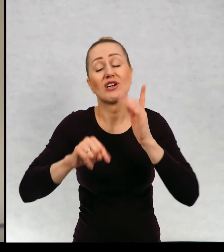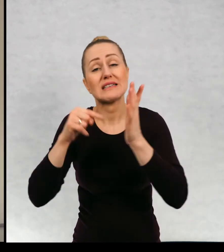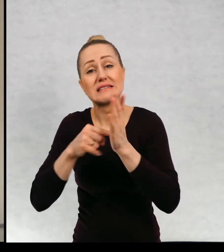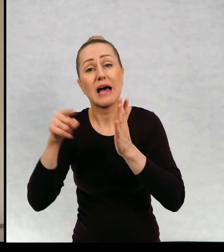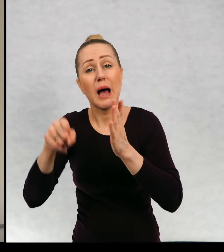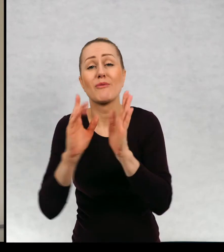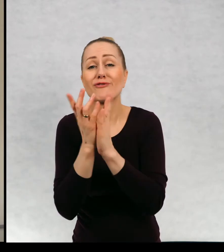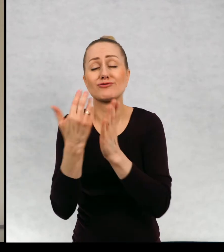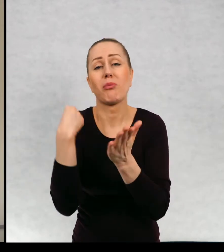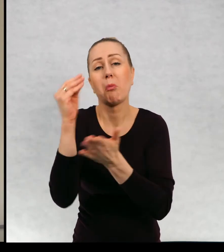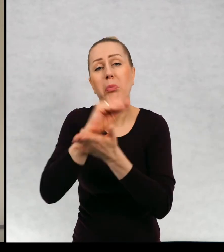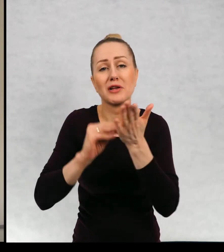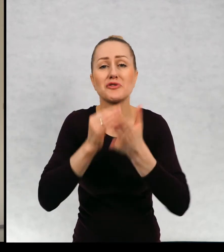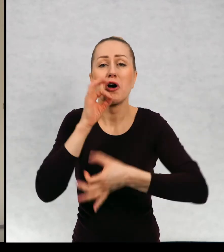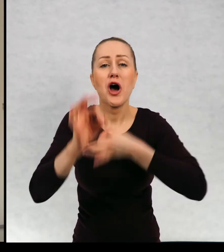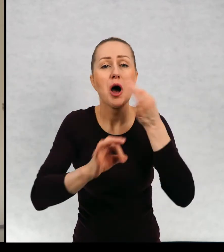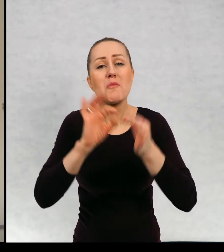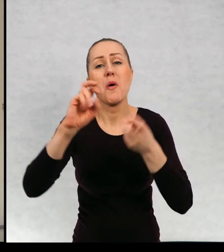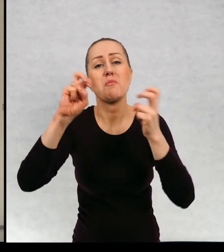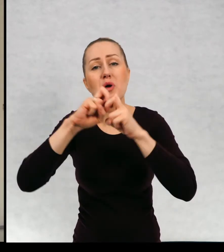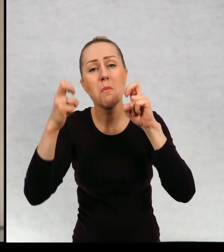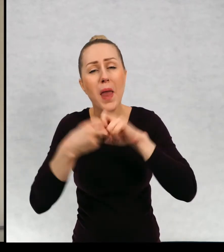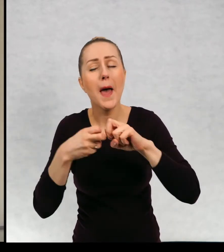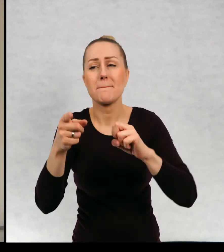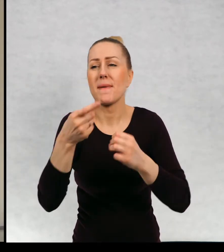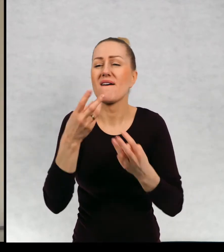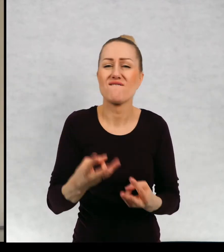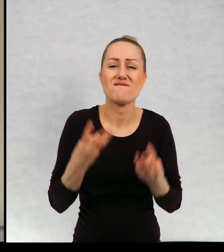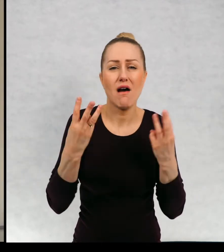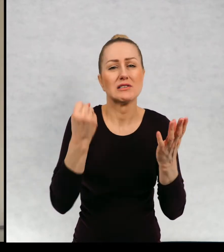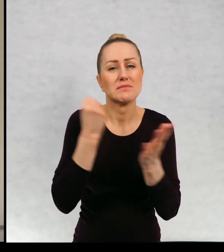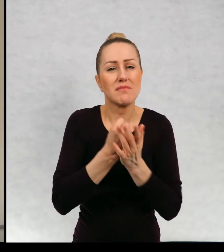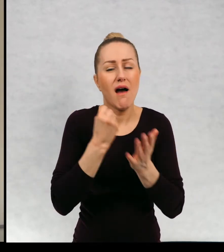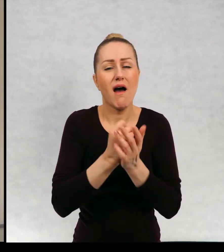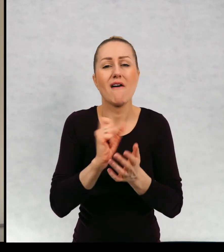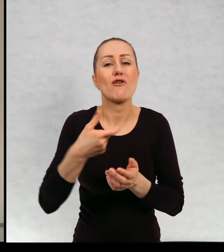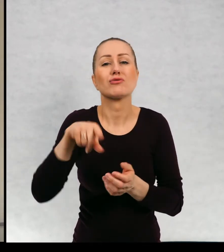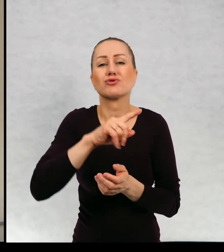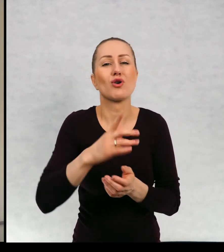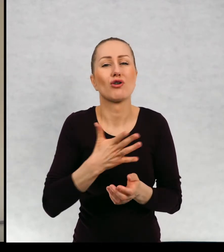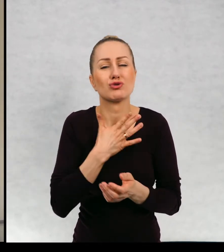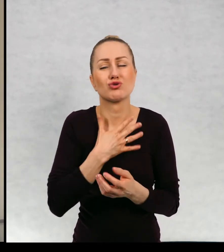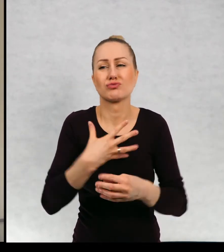poruszam wasze problemy, różne ważne sprawy, które was spotykają.